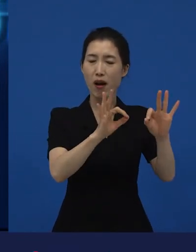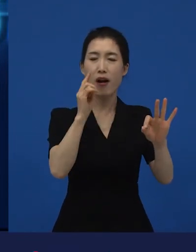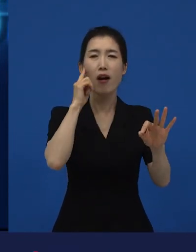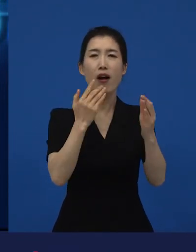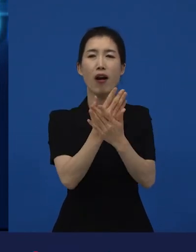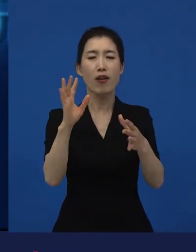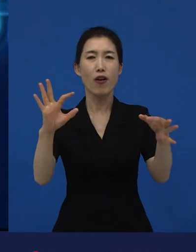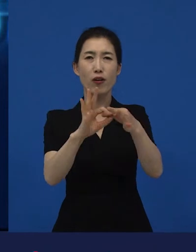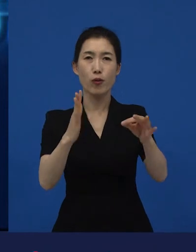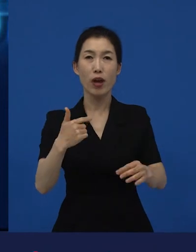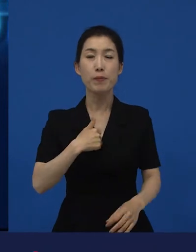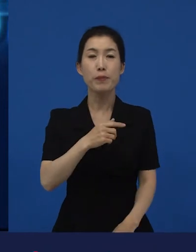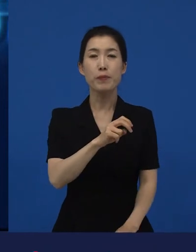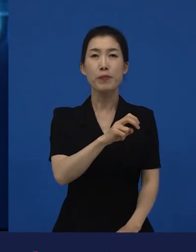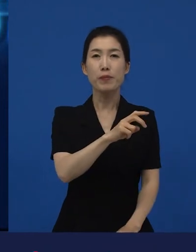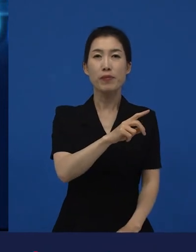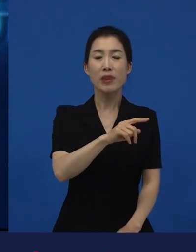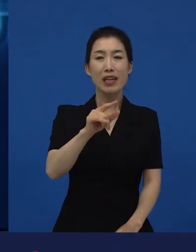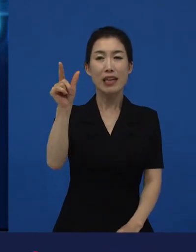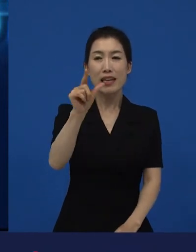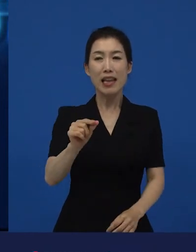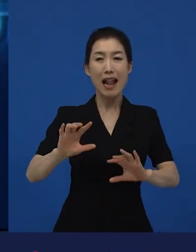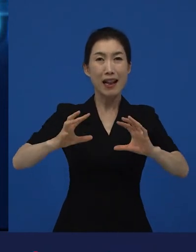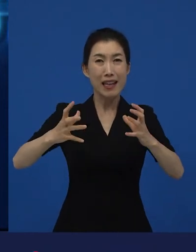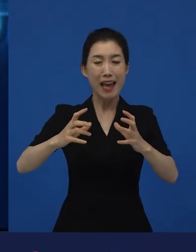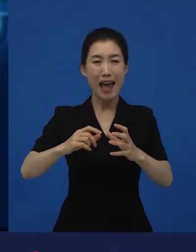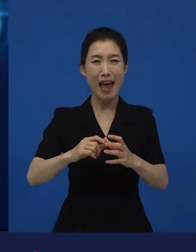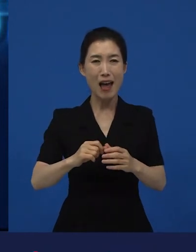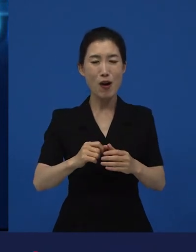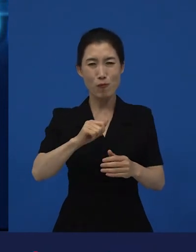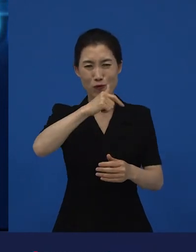'마피아 이야기인데 굉장히 매력적이네'라고 생각하고 봤던 시절이 있었습니다.